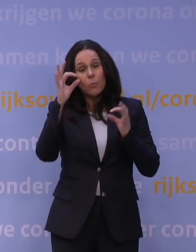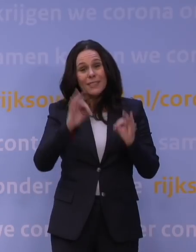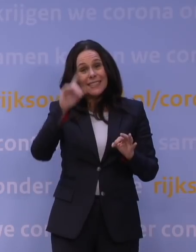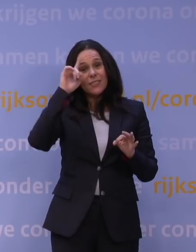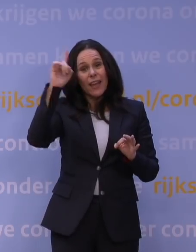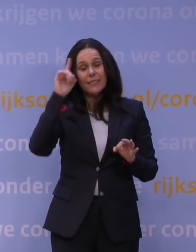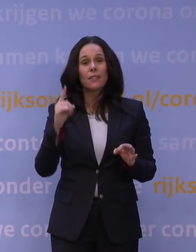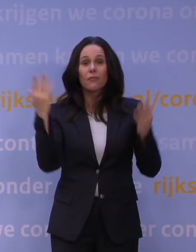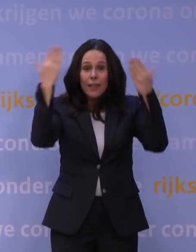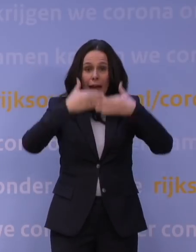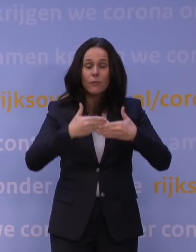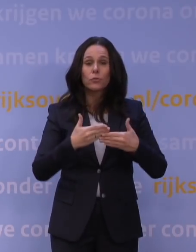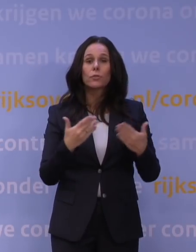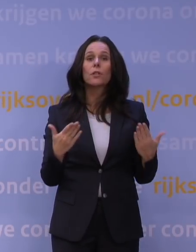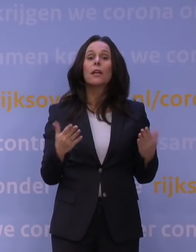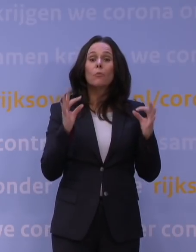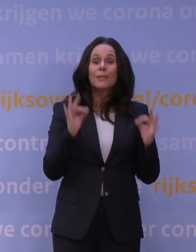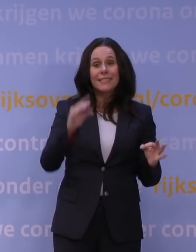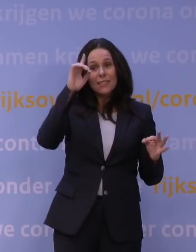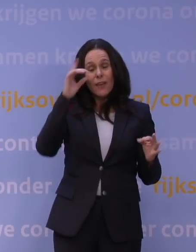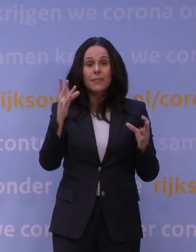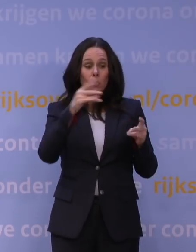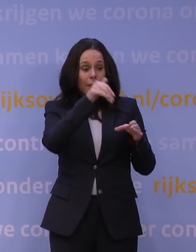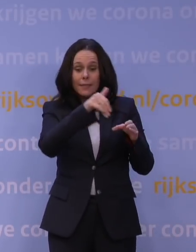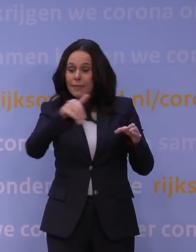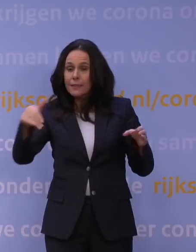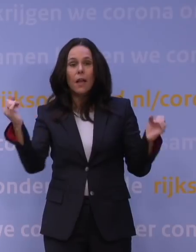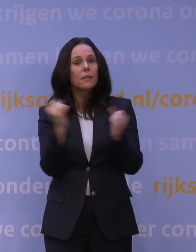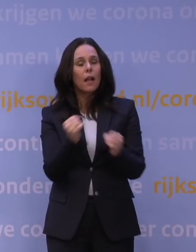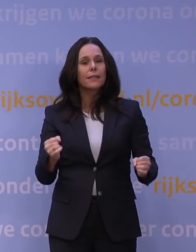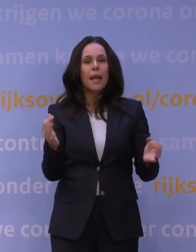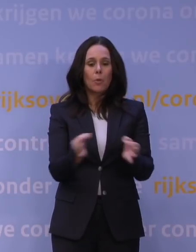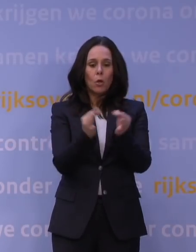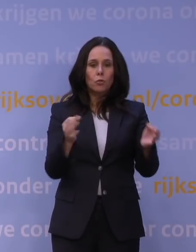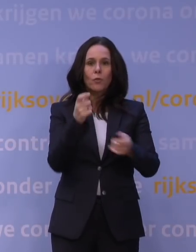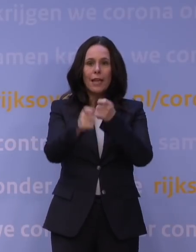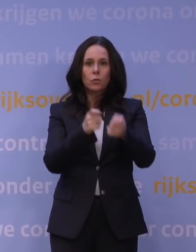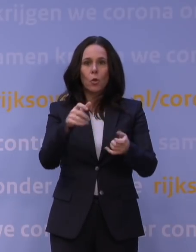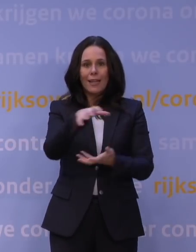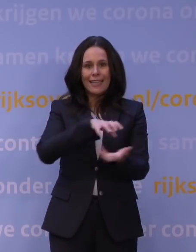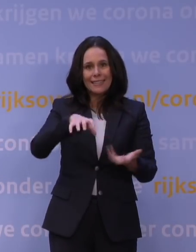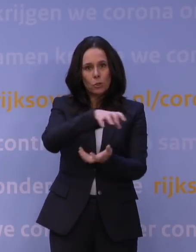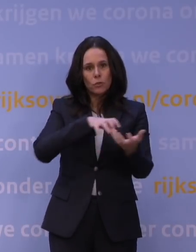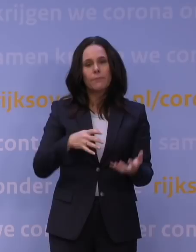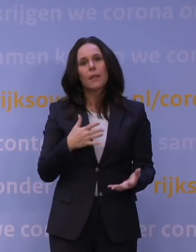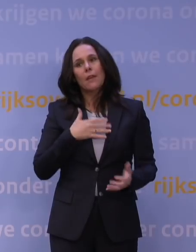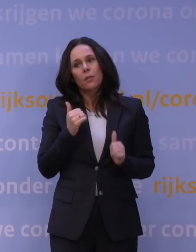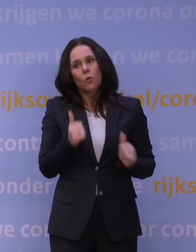ik wil nu van a tot z exact weten hoe het zit, dat kan soms niet, want we zitten met een gezondheidszorgcrisis, en ik vind het juist goed dat wij elkaar serieus nemen